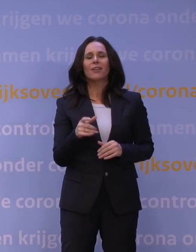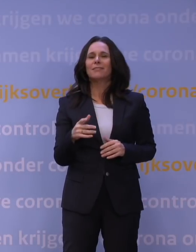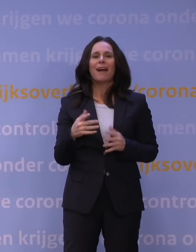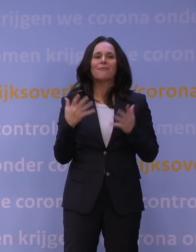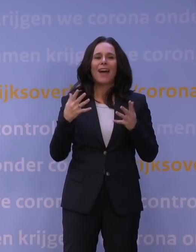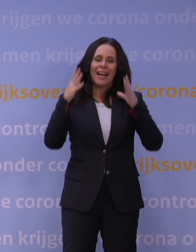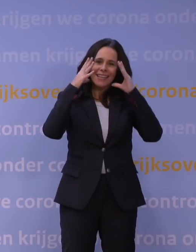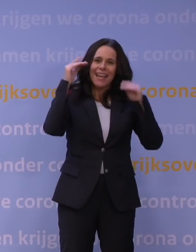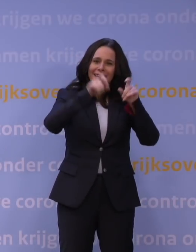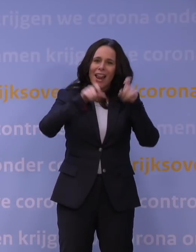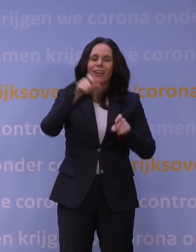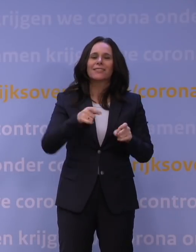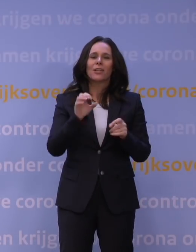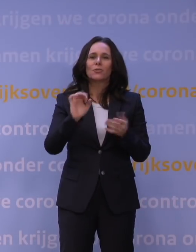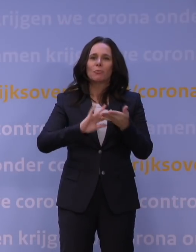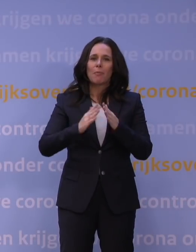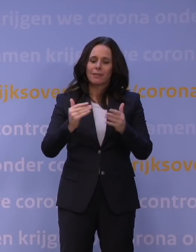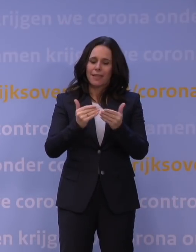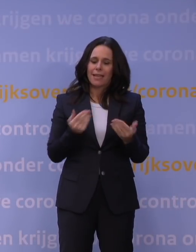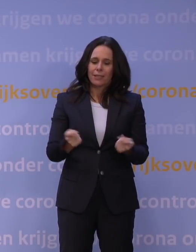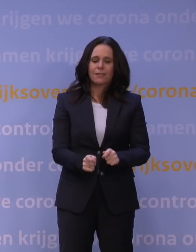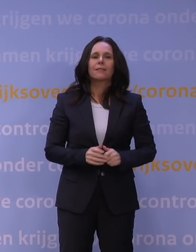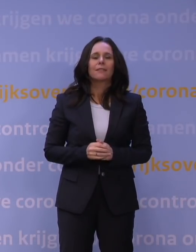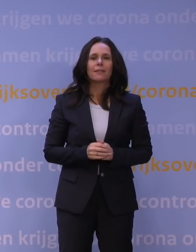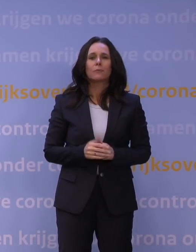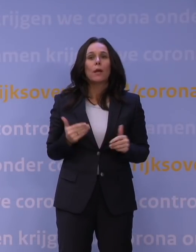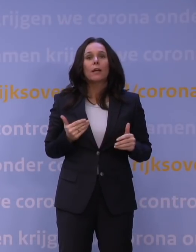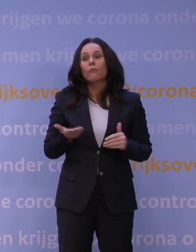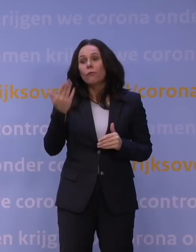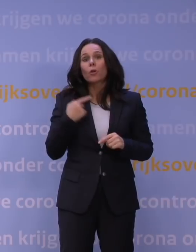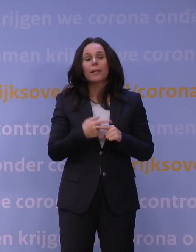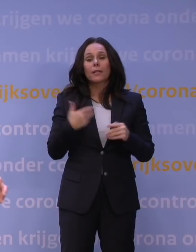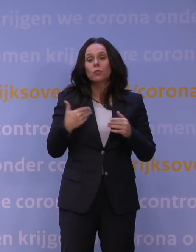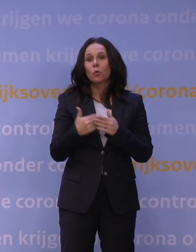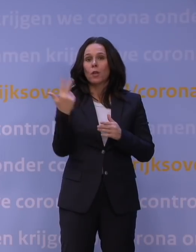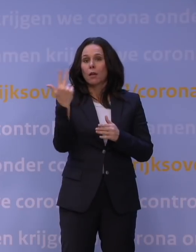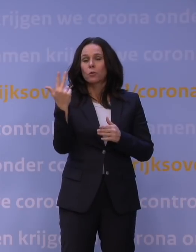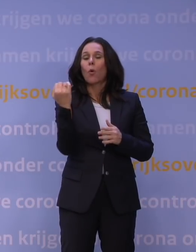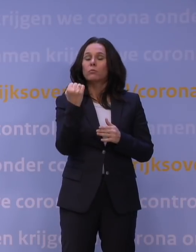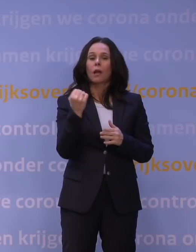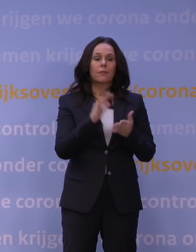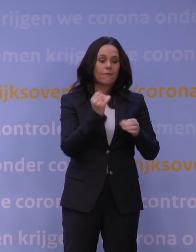gaan supermarkten wat eerder dicht en tot acht uur, dat hebben we ook vorige keer gedaan, dat betekent dat je na het werk nog naar de supermarkt kan.